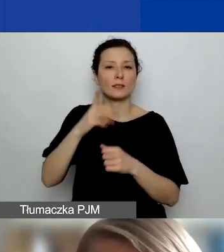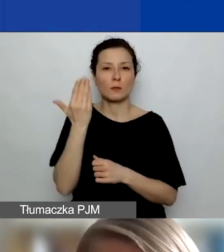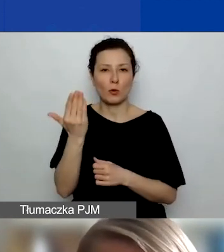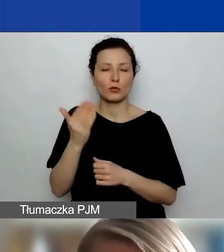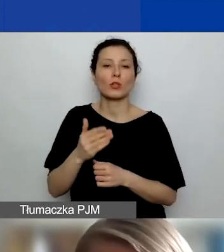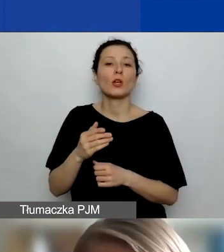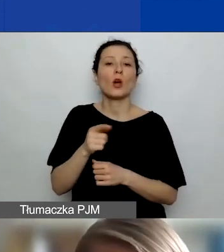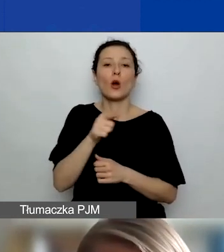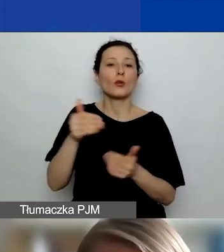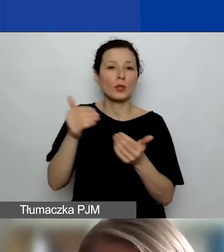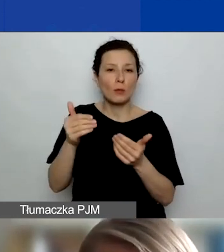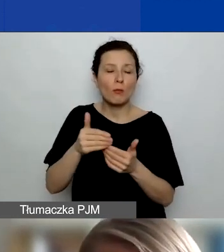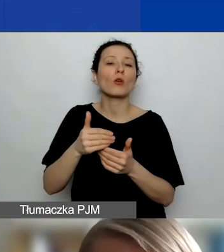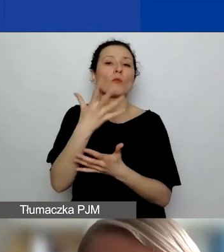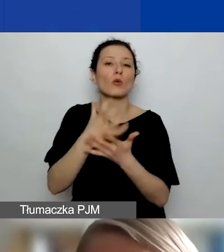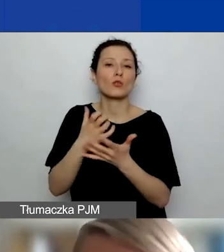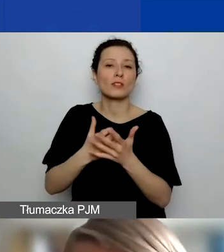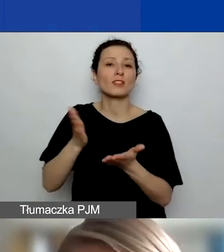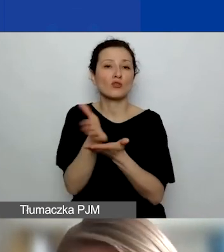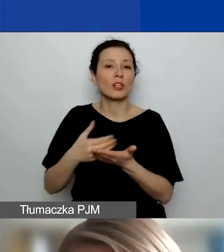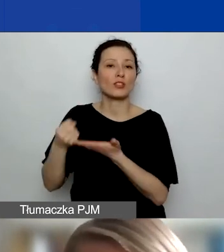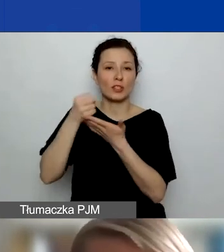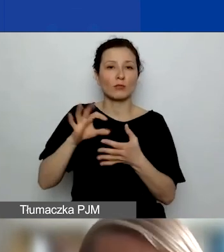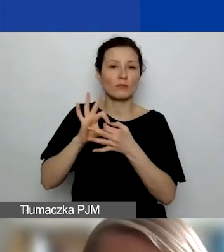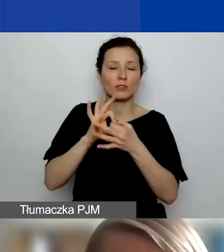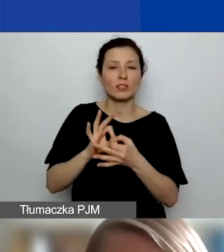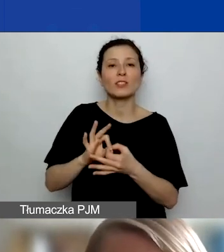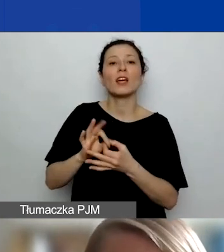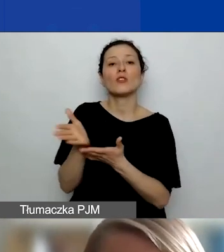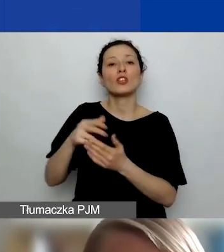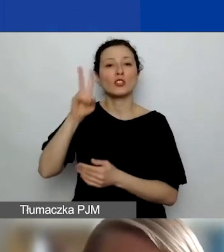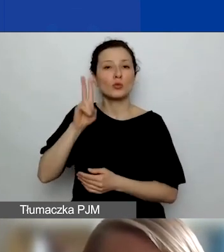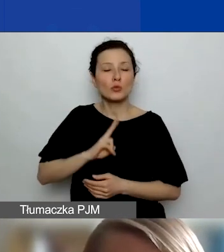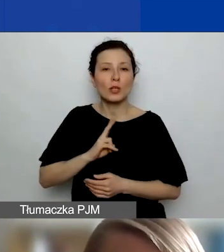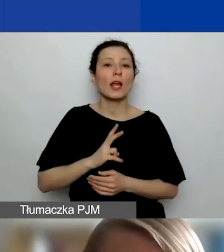która dotyczy rozwoju instytucjonalnego. Natomiast podmioty publiczne czy komercyjne - nie.